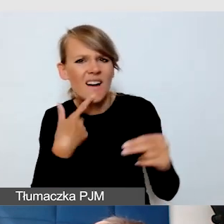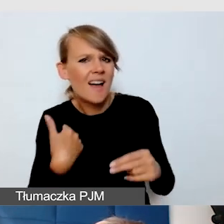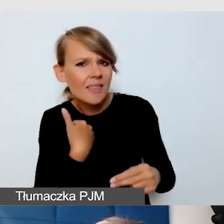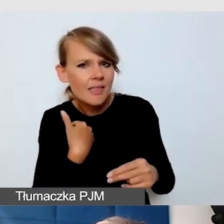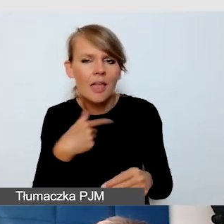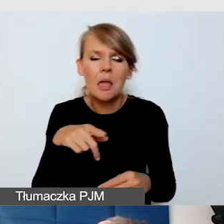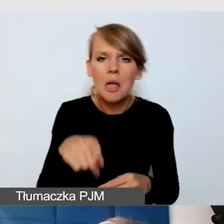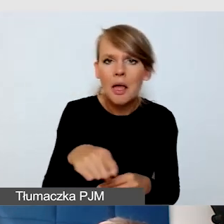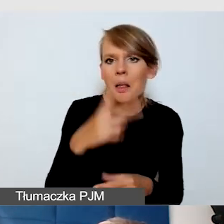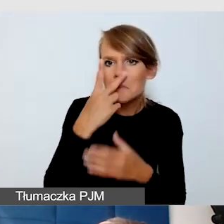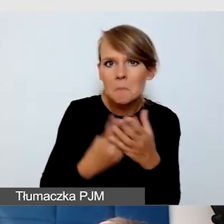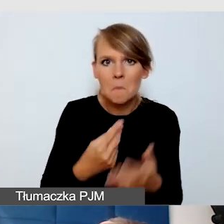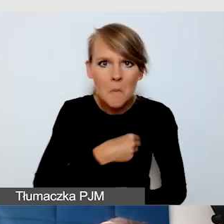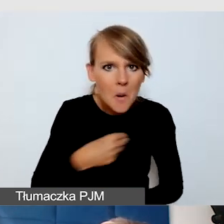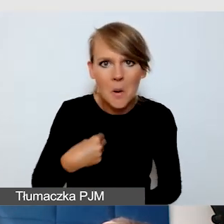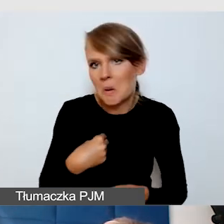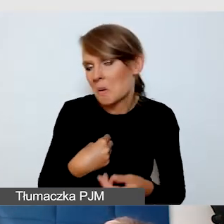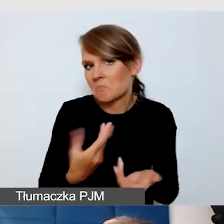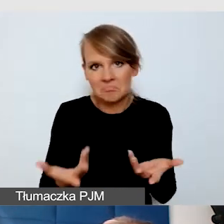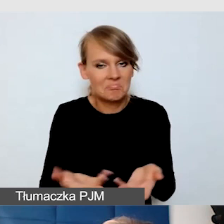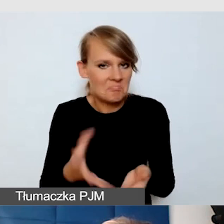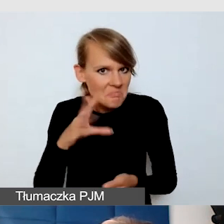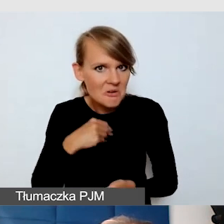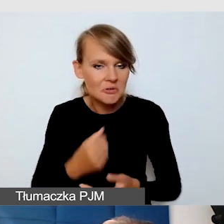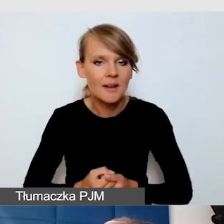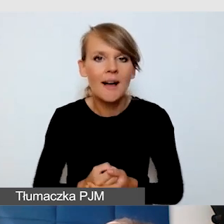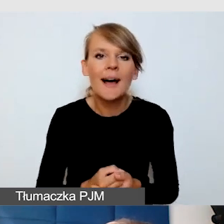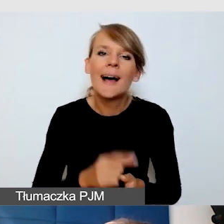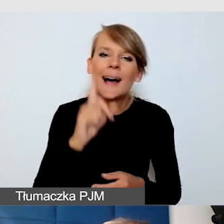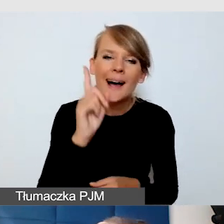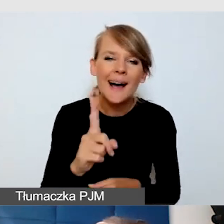Natomiast to tłumaczenie nie jest idealne,